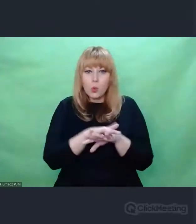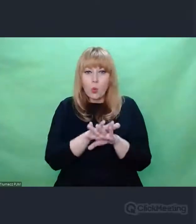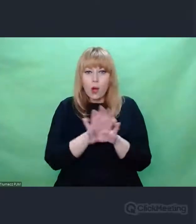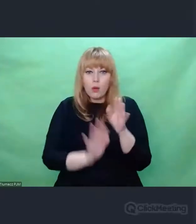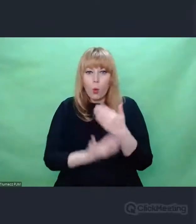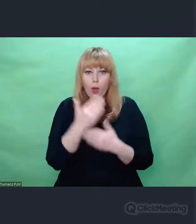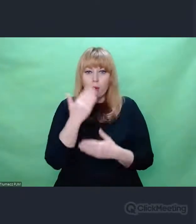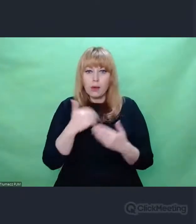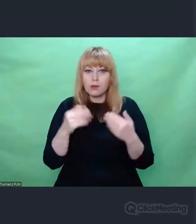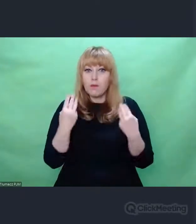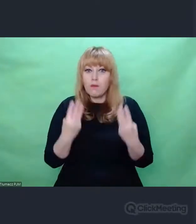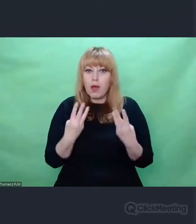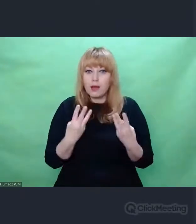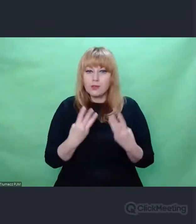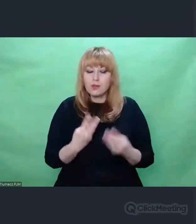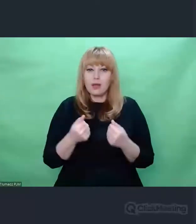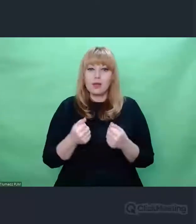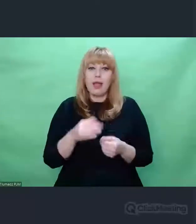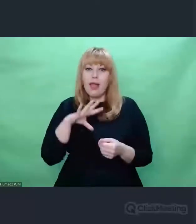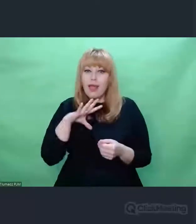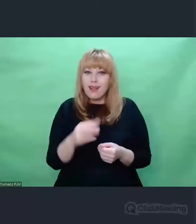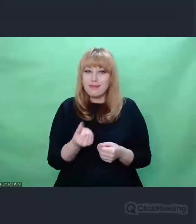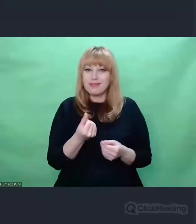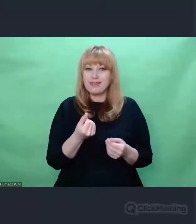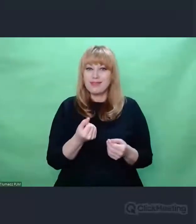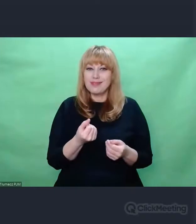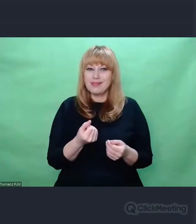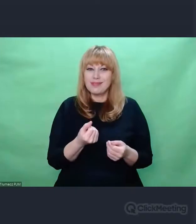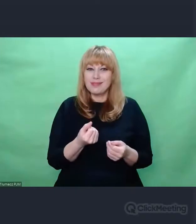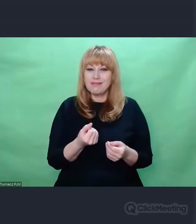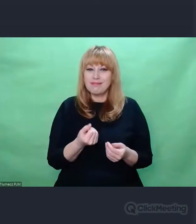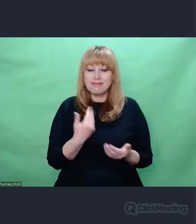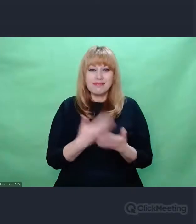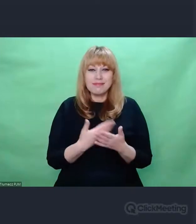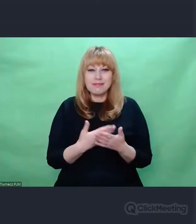Takim dziwnym miejscem był mój projekt